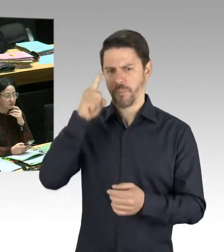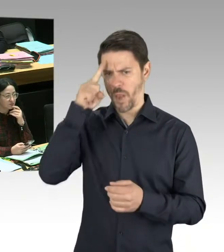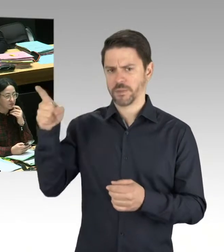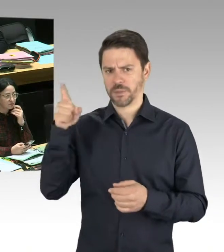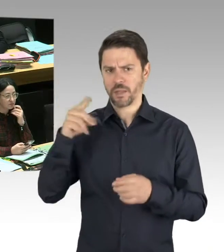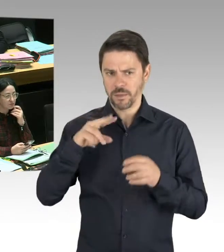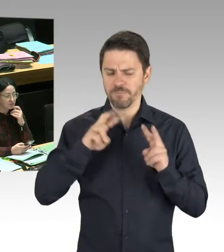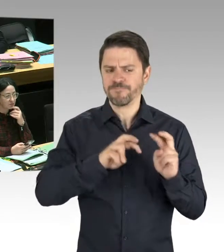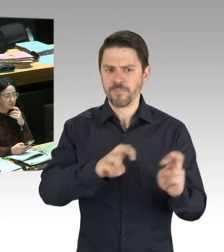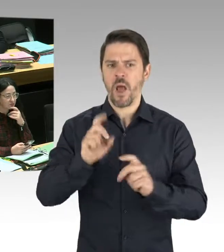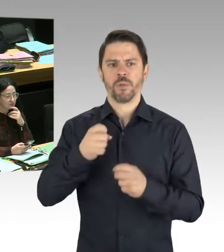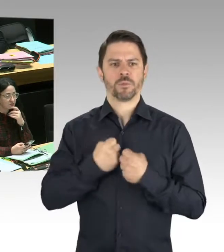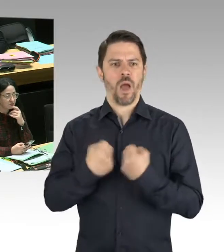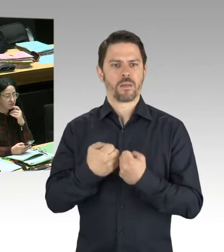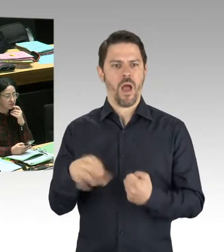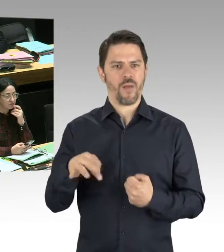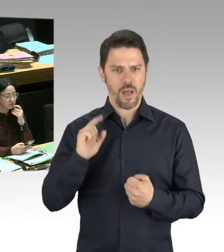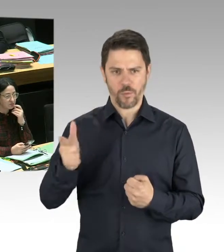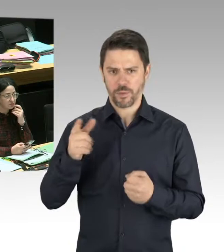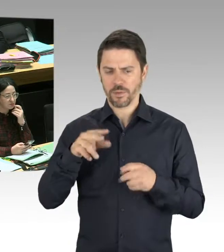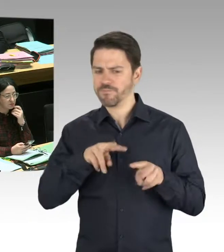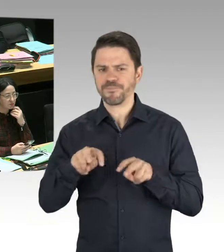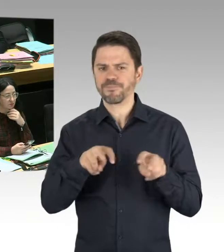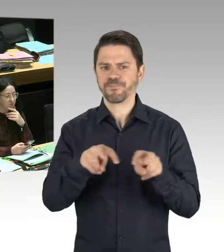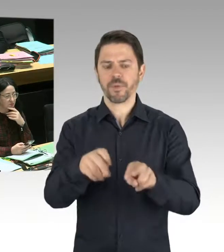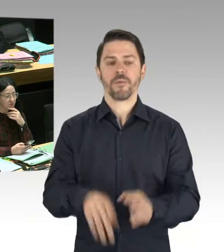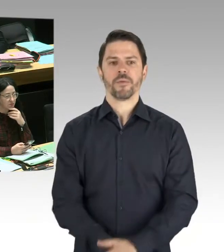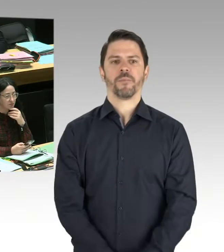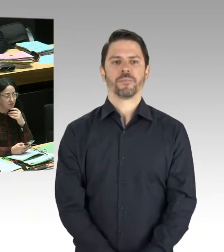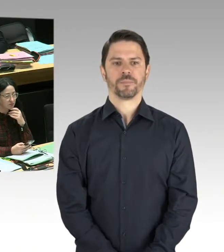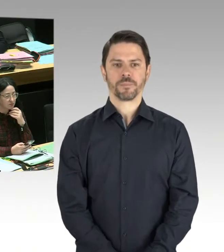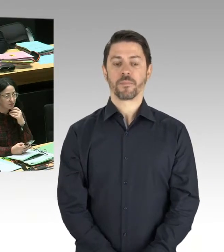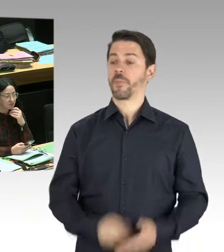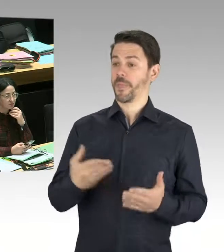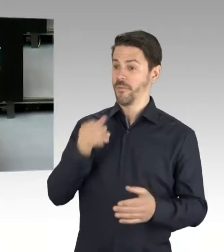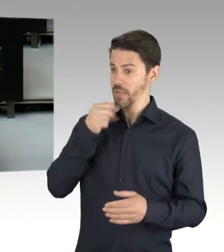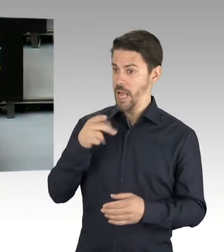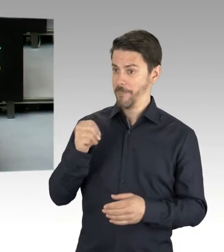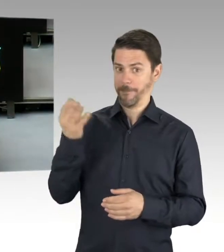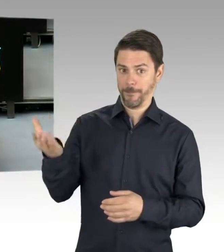(Rednerwechsel) Vielen Dank, Herr Präsident. Danke, Herr Senator Geisel. Es gab ja wohl auch Vorfälle